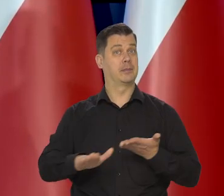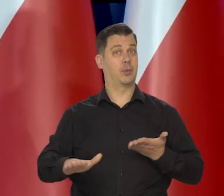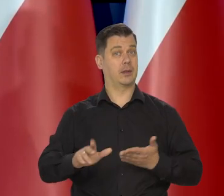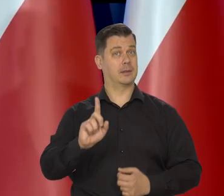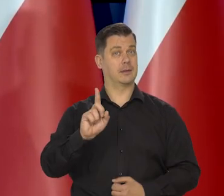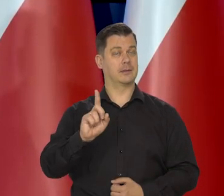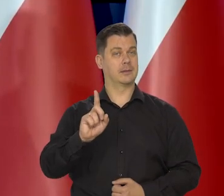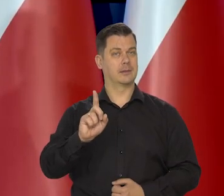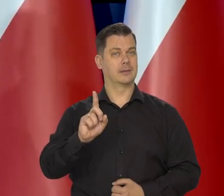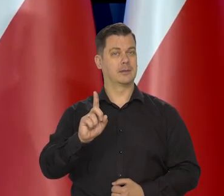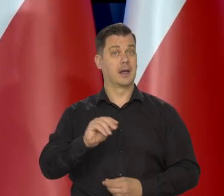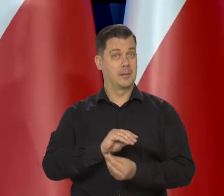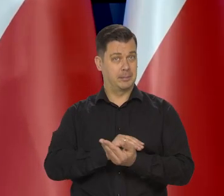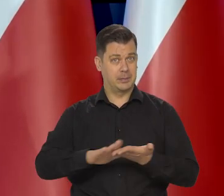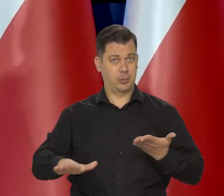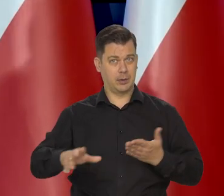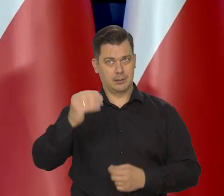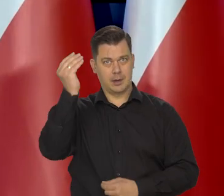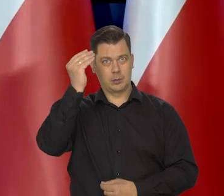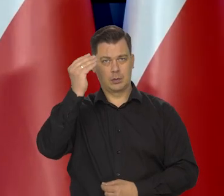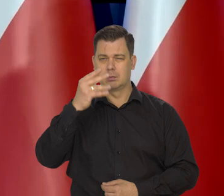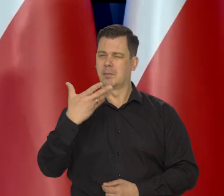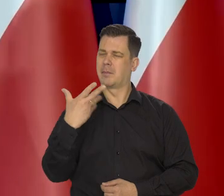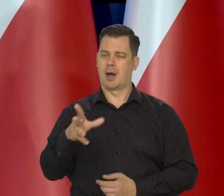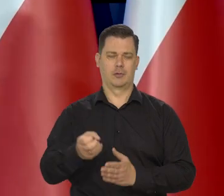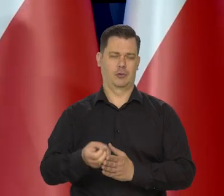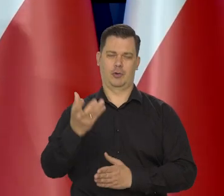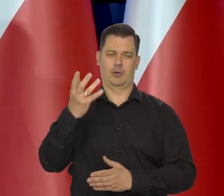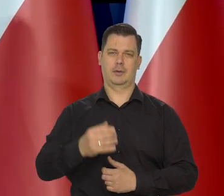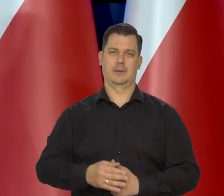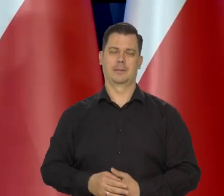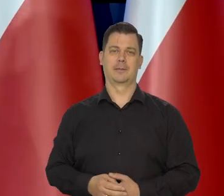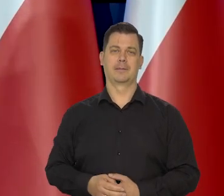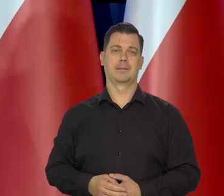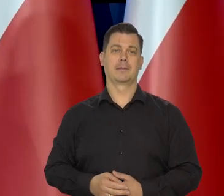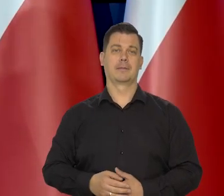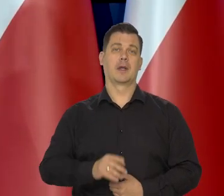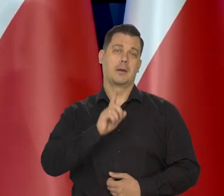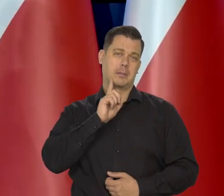Bezpłatna edukacja — bardzo kosztowna. To prawda, mamy inne poglądy,